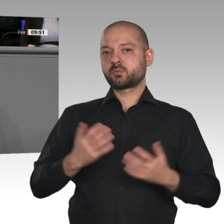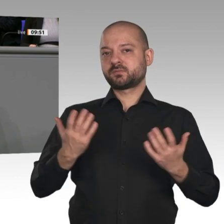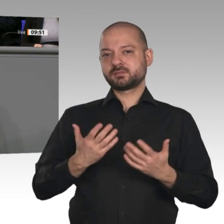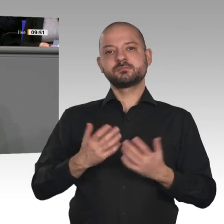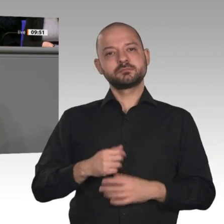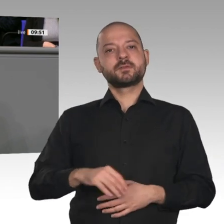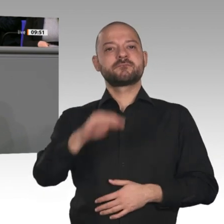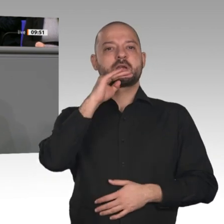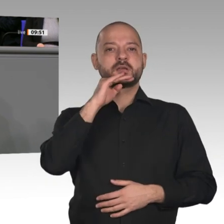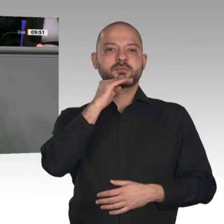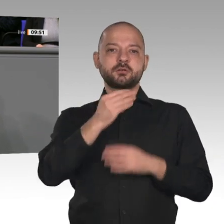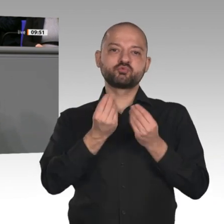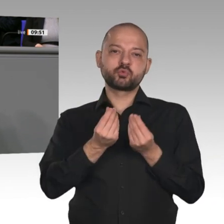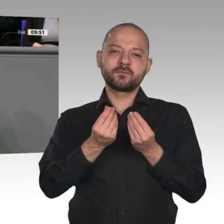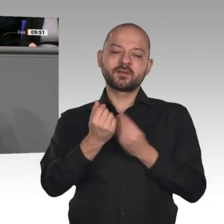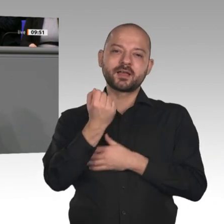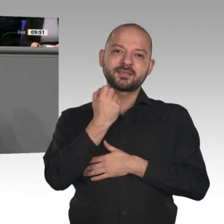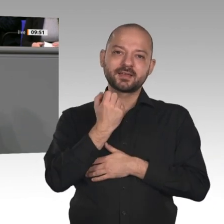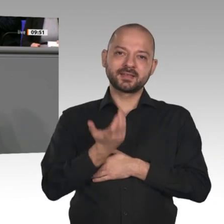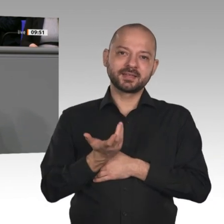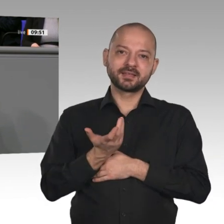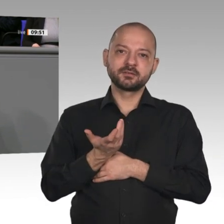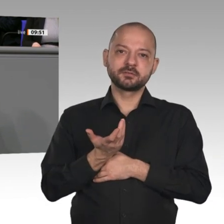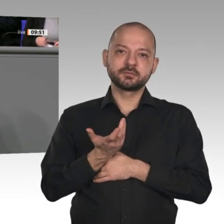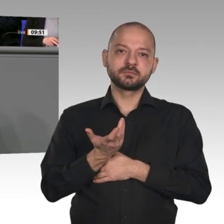schon angesprochen worden und die Transformationsprozesse in der Chemie- und Stahlindustrie müssen